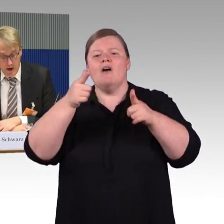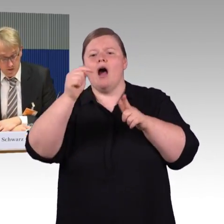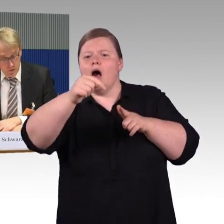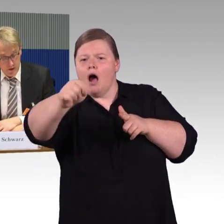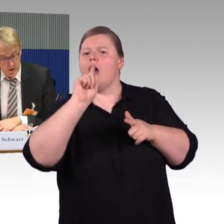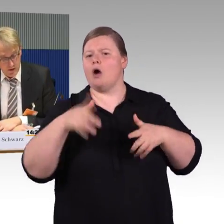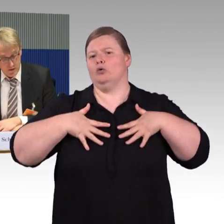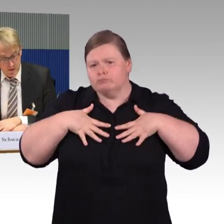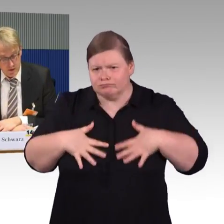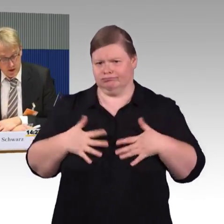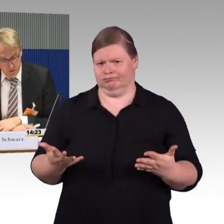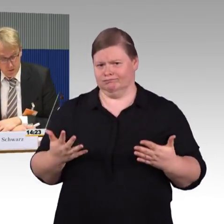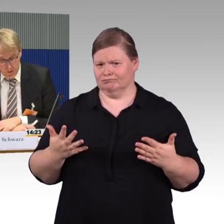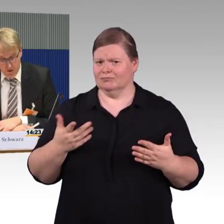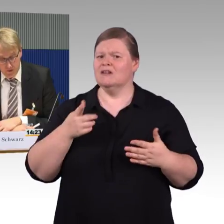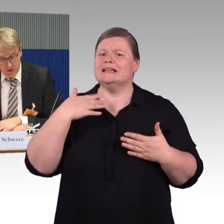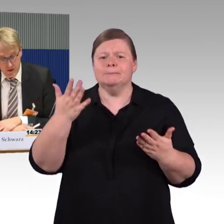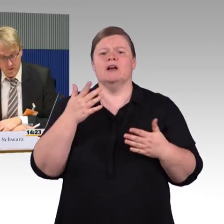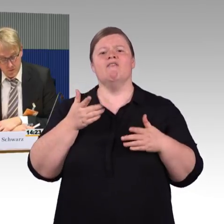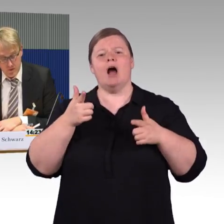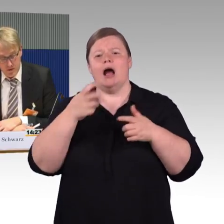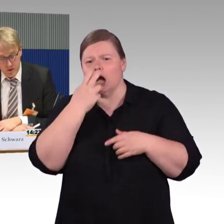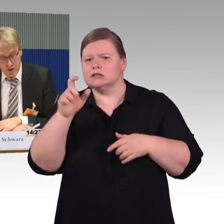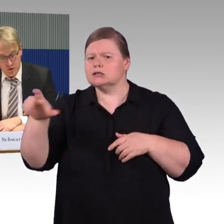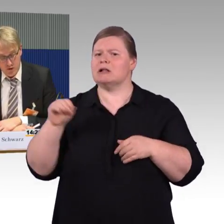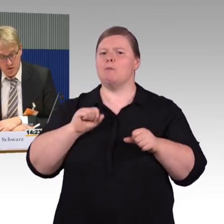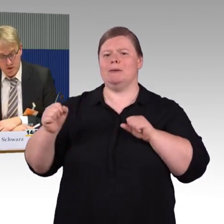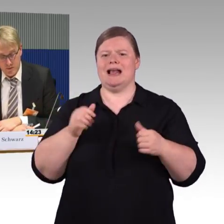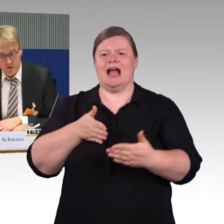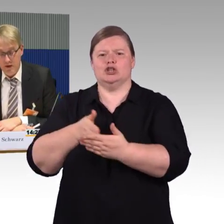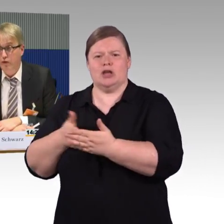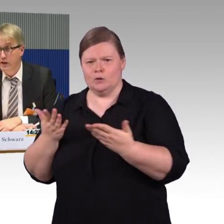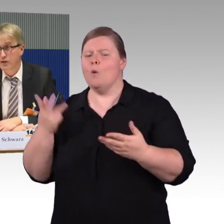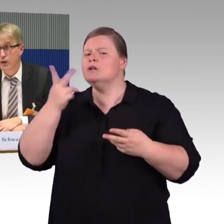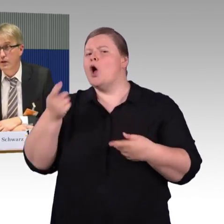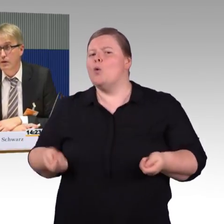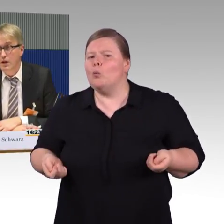Es gibt jetzt auch im Fernverkehr Wettbewerb, dort gibt es Flixtrain,